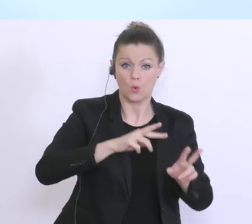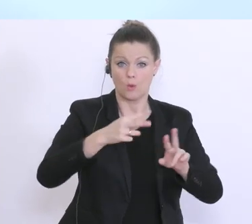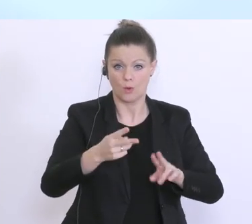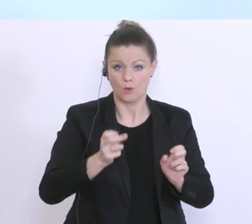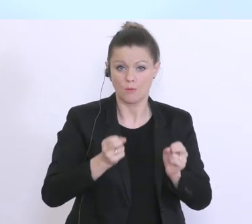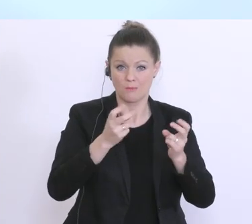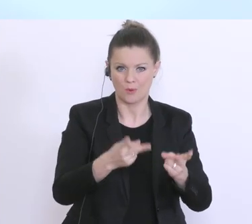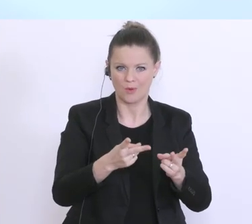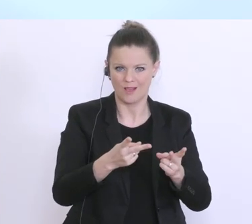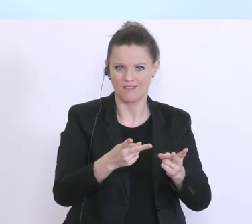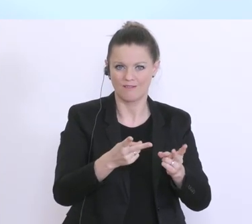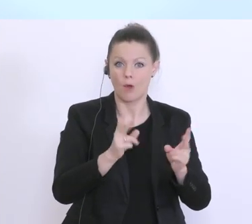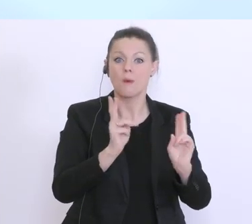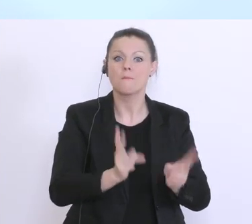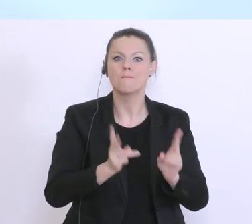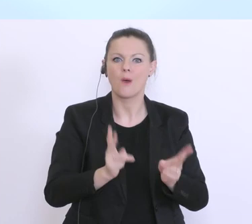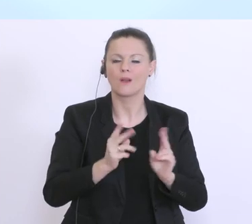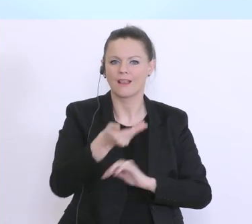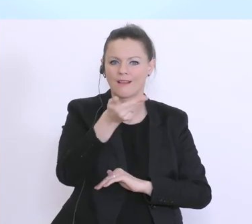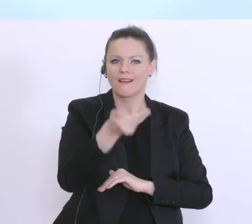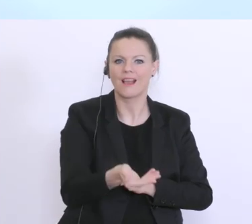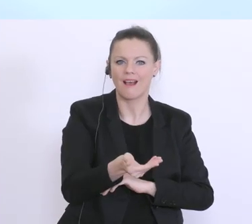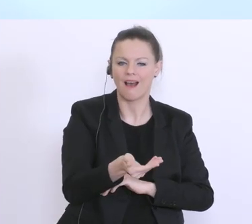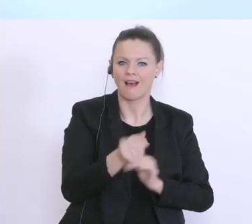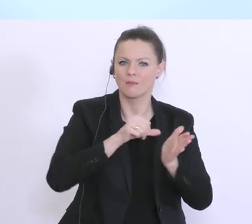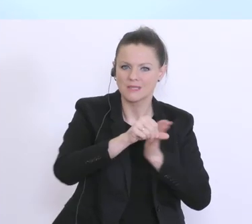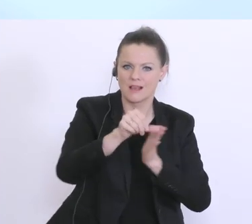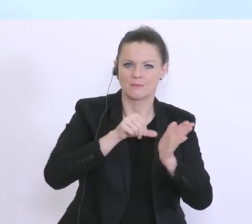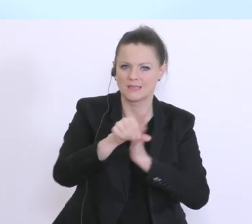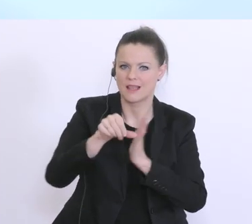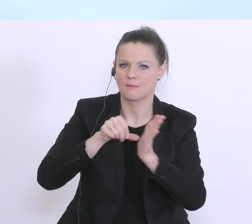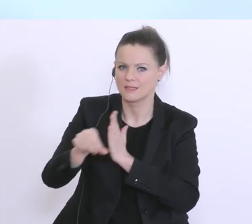die Gehälter in dieser Zeit auch entsprechend fließen können. Lassen Sie mich vielleicht sehr